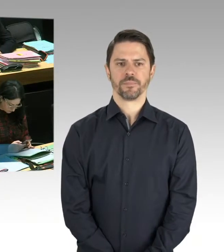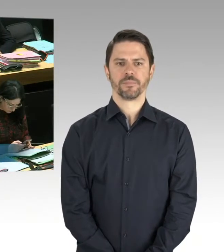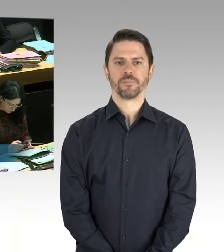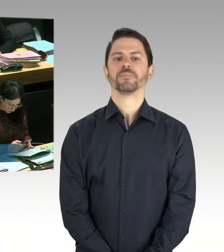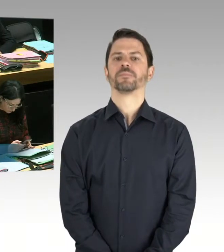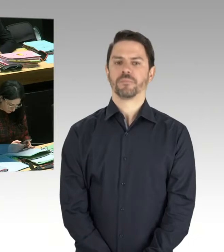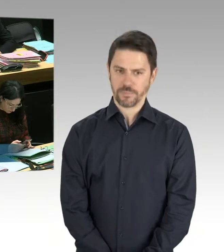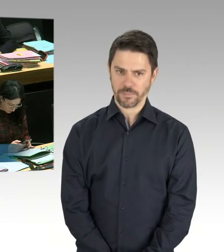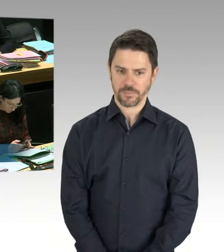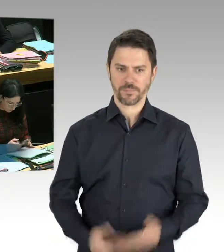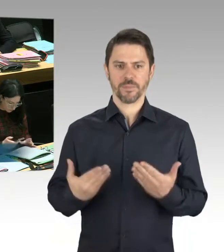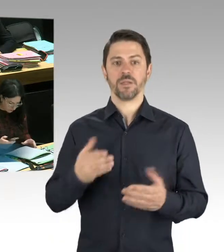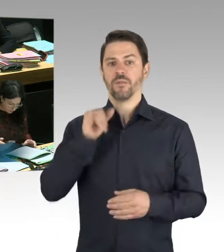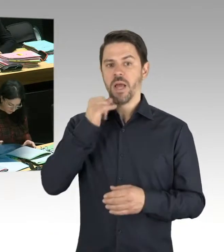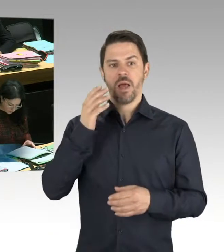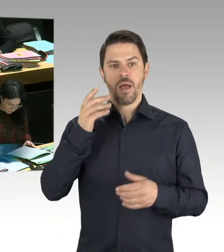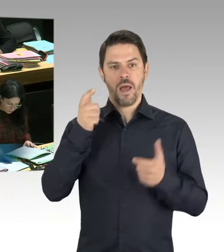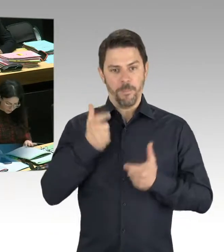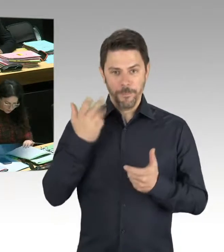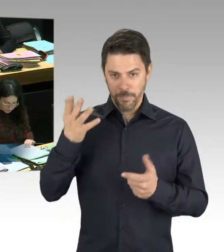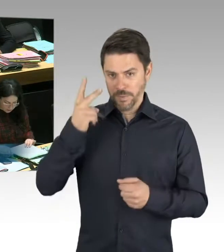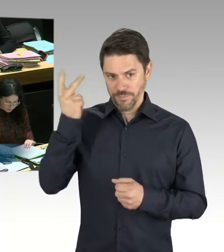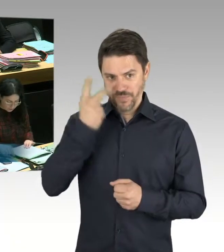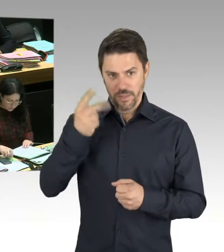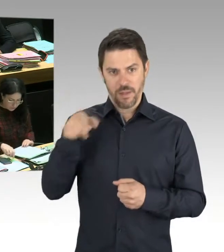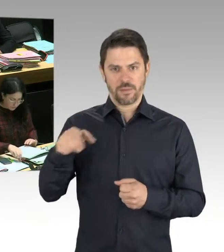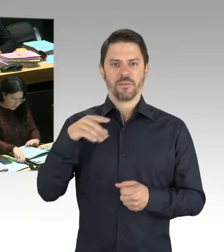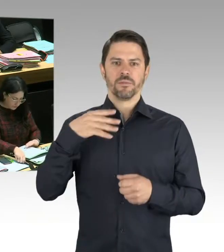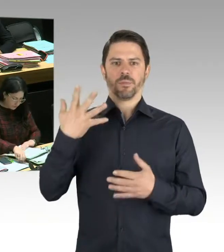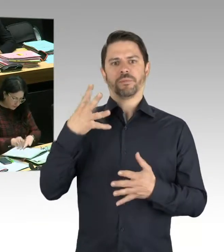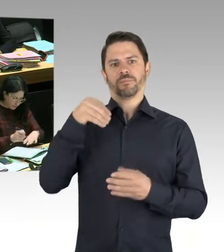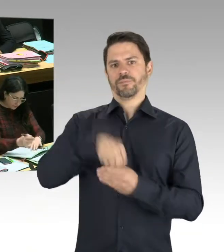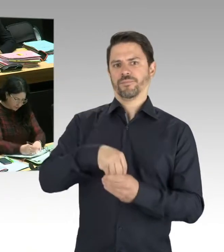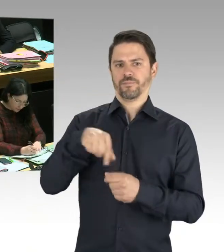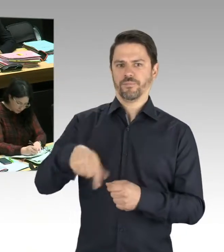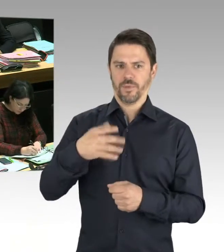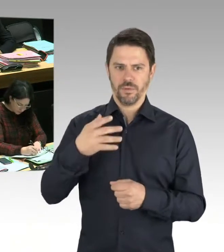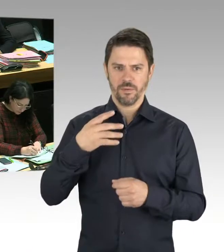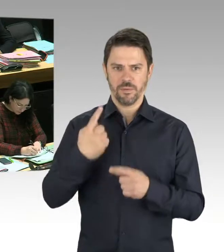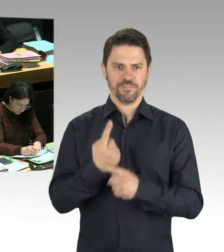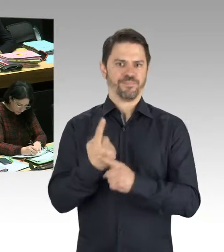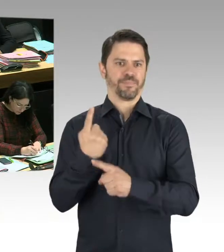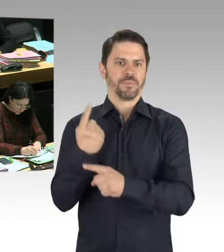aber ich zweifle die Information nicht an, nachgegangen. Das ist gar keine Frage. Gerade aus diesem Grund, weil das sich ja vermutlich